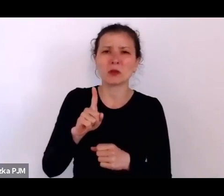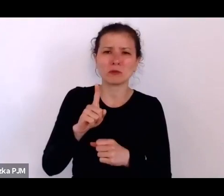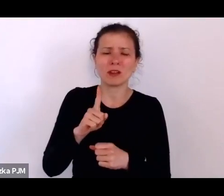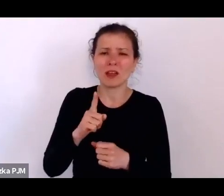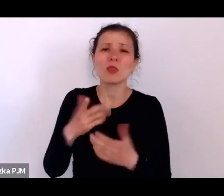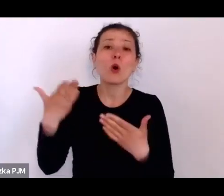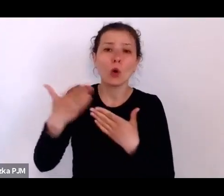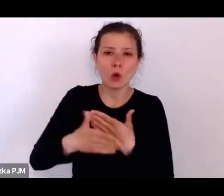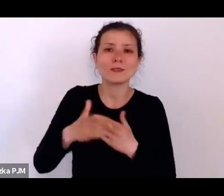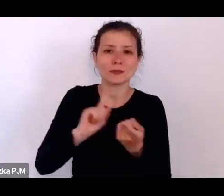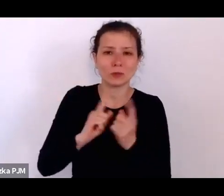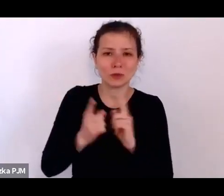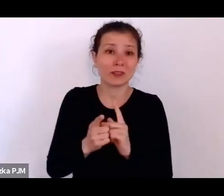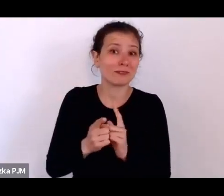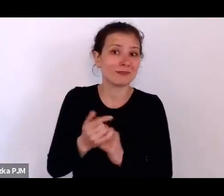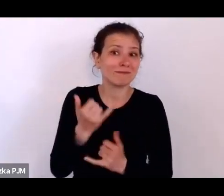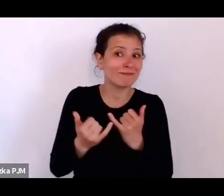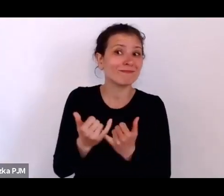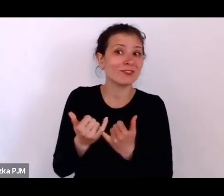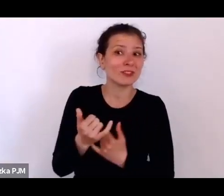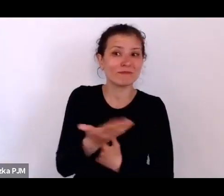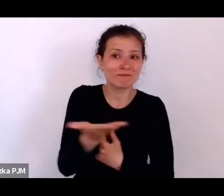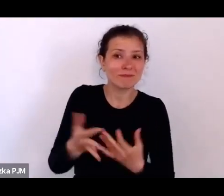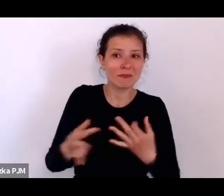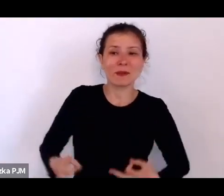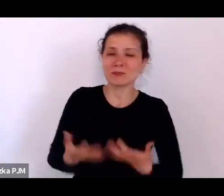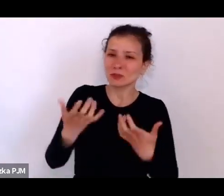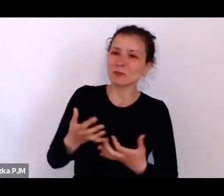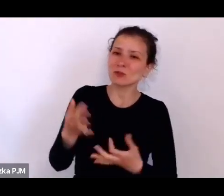więc jeśli chcieliby Państwo zadać jakieś pytania, to na pewno teraz jest dobry moment